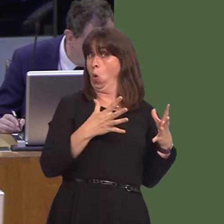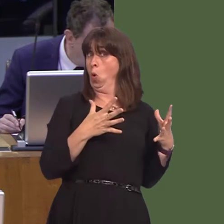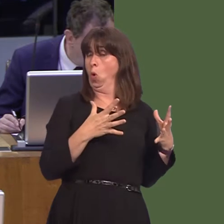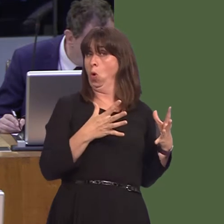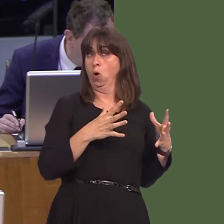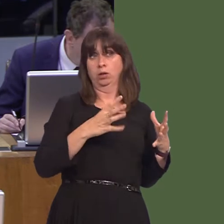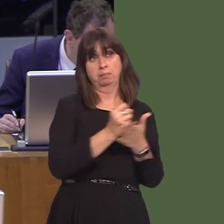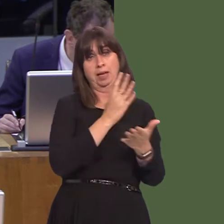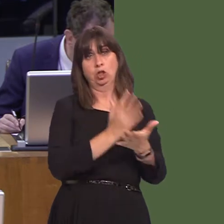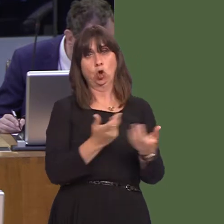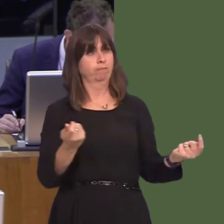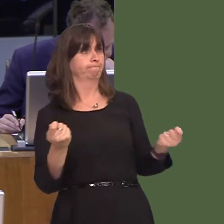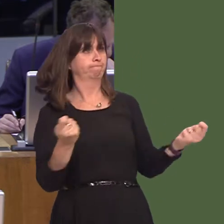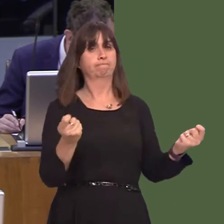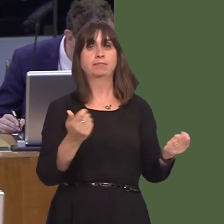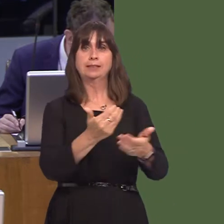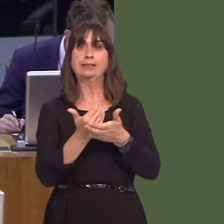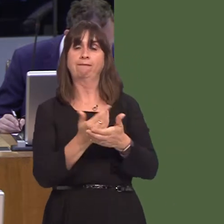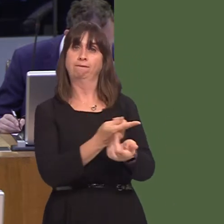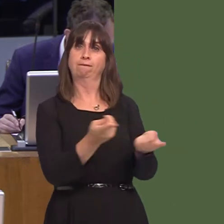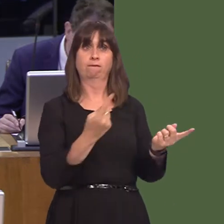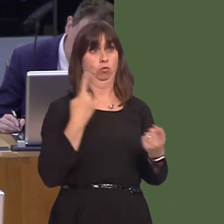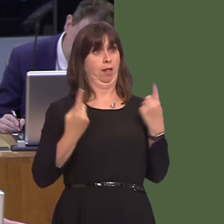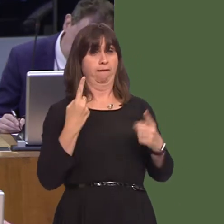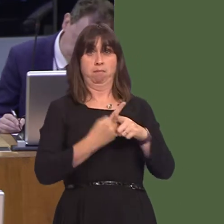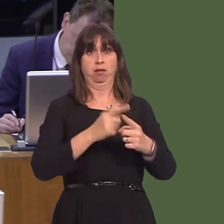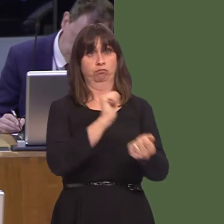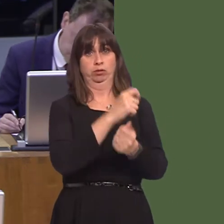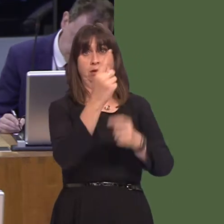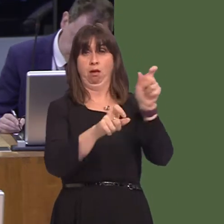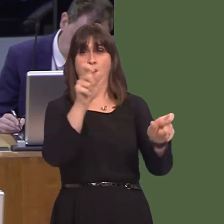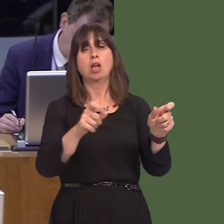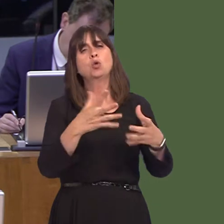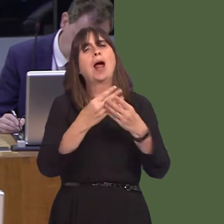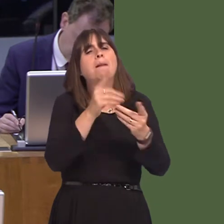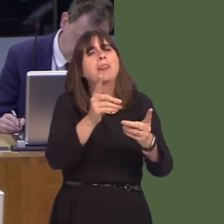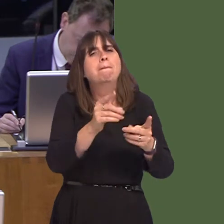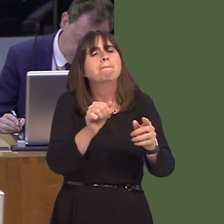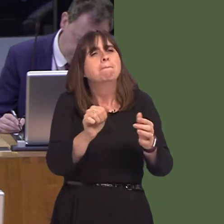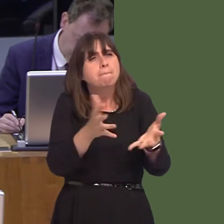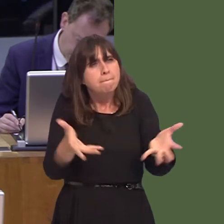a safe environment and in order to help with rehabilitation and to prevent reoffending.